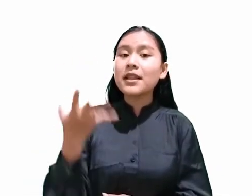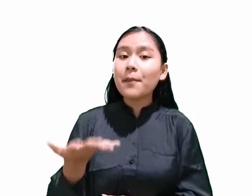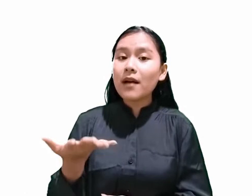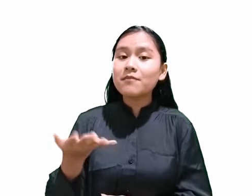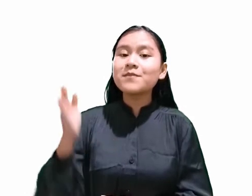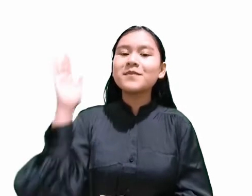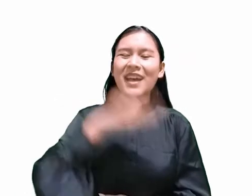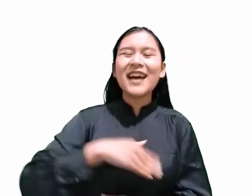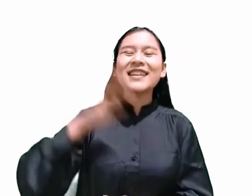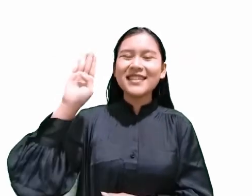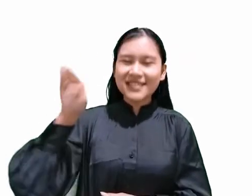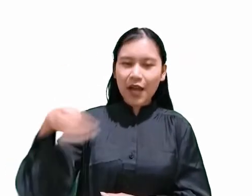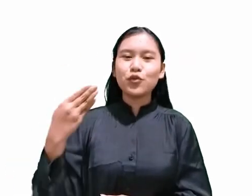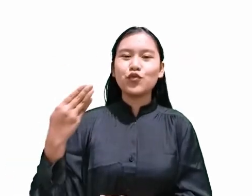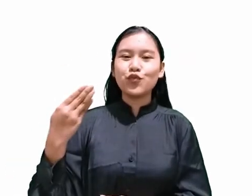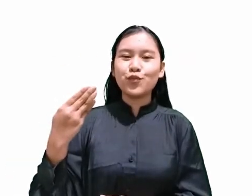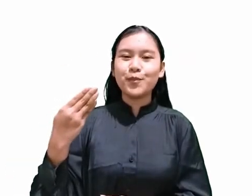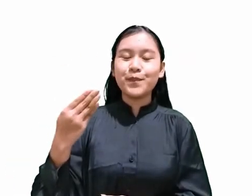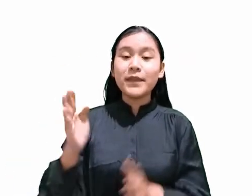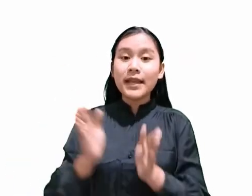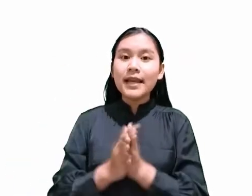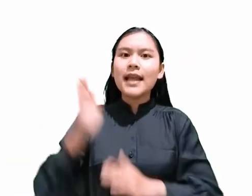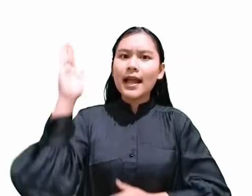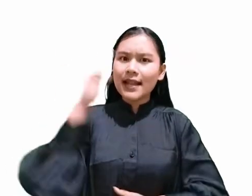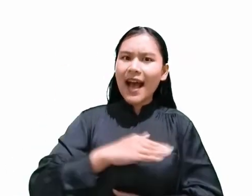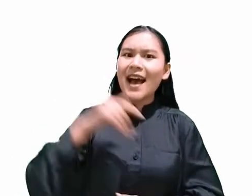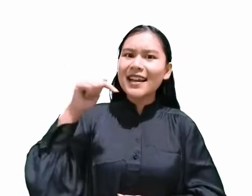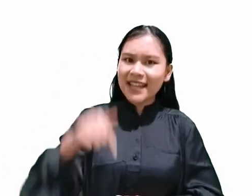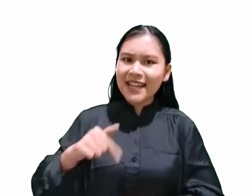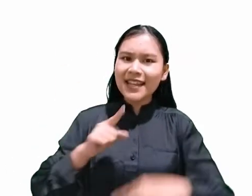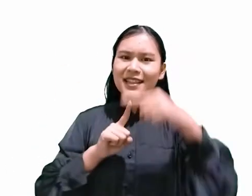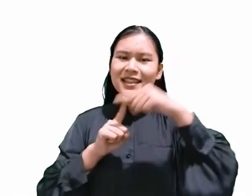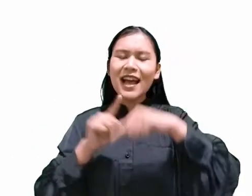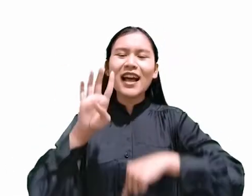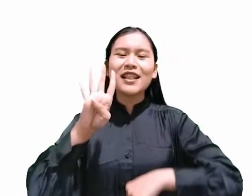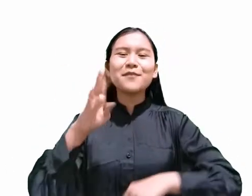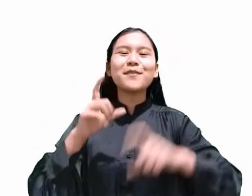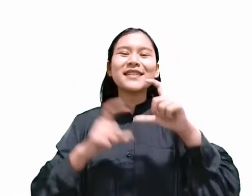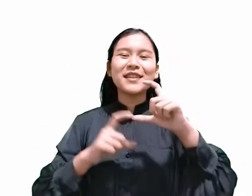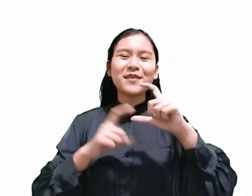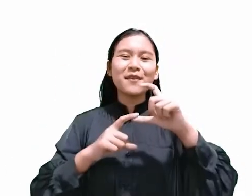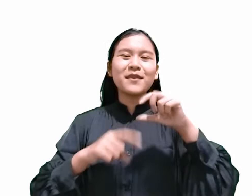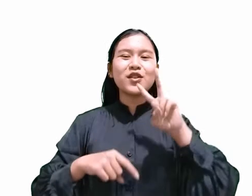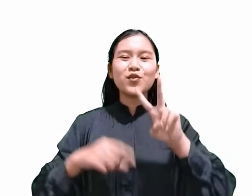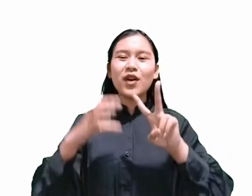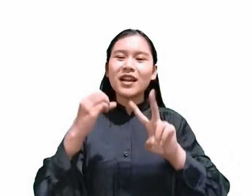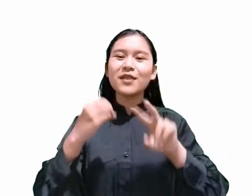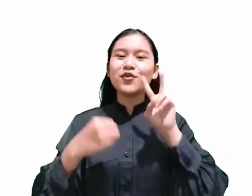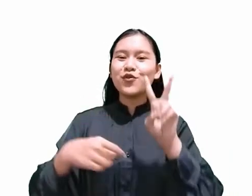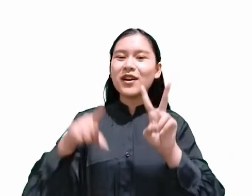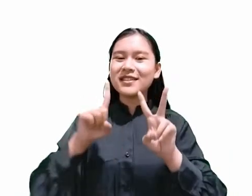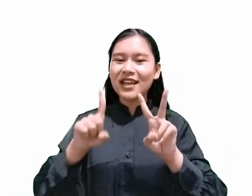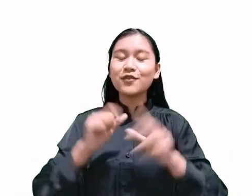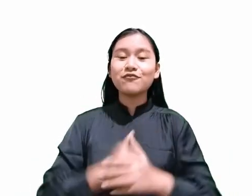Dan hari ini, yaitu tanggal 04 September 2021 adalah hari Sabat